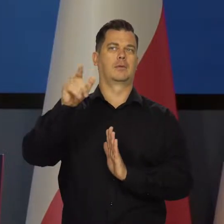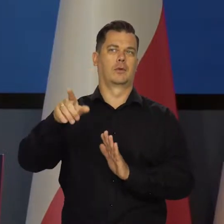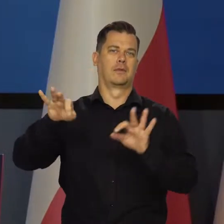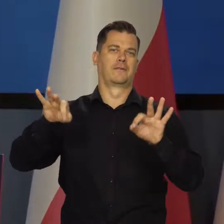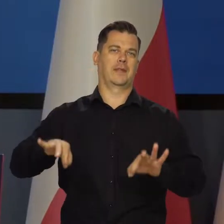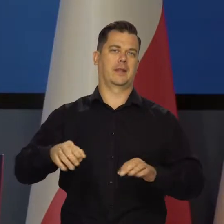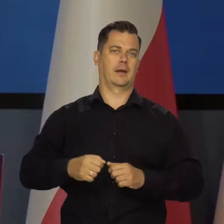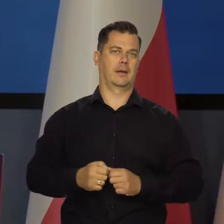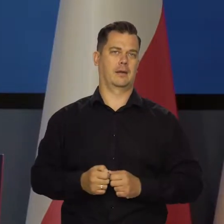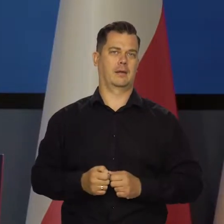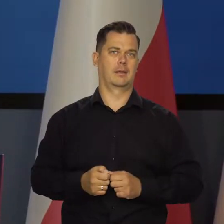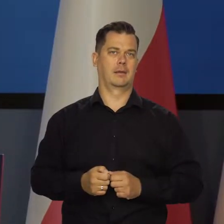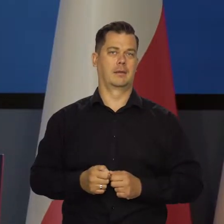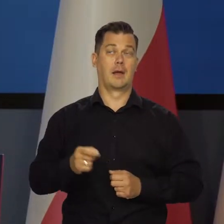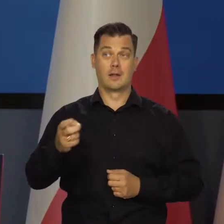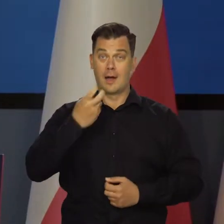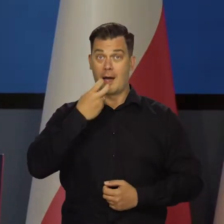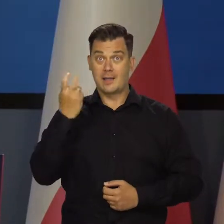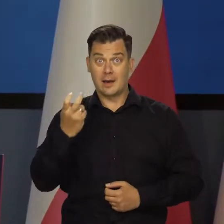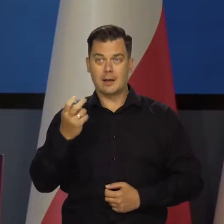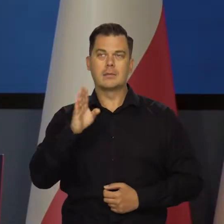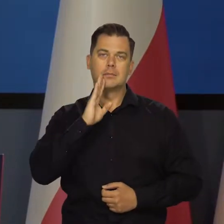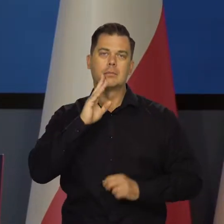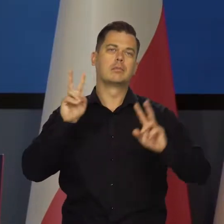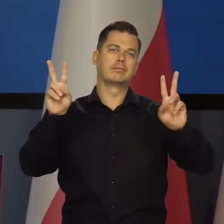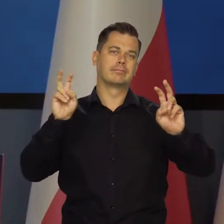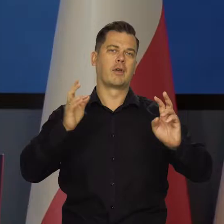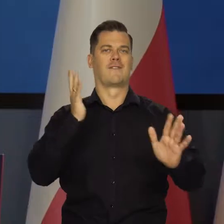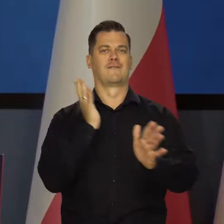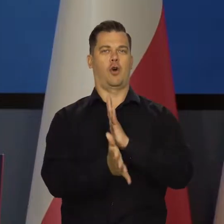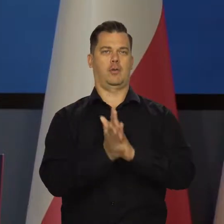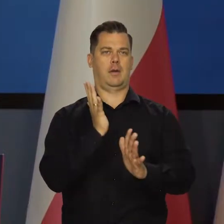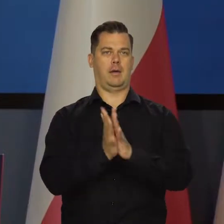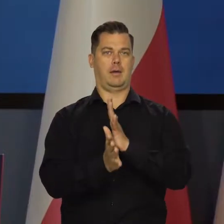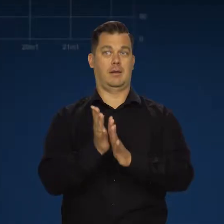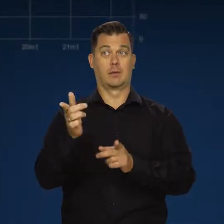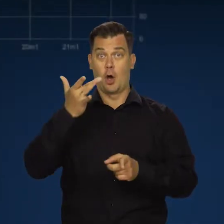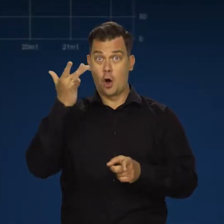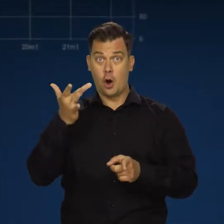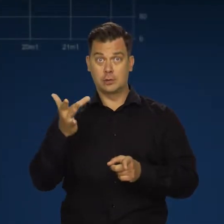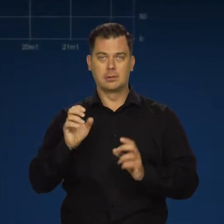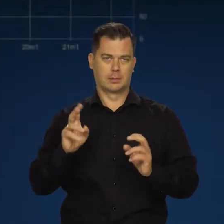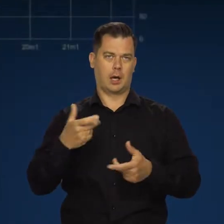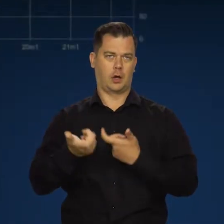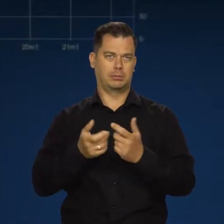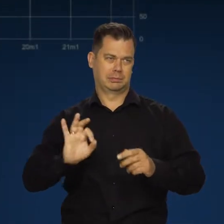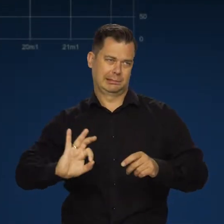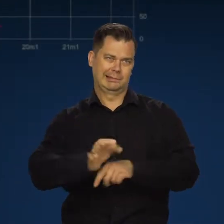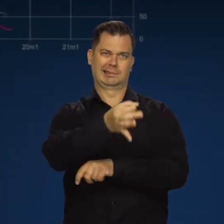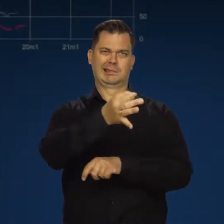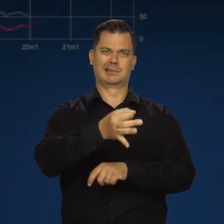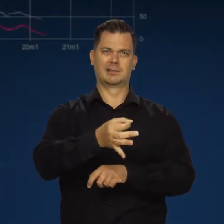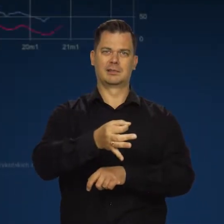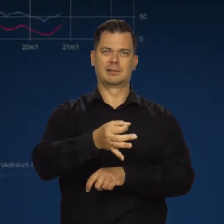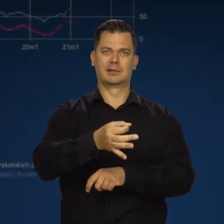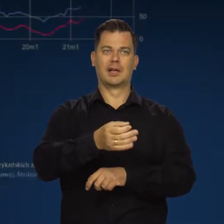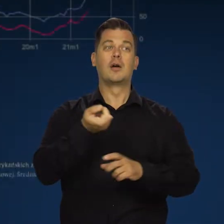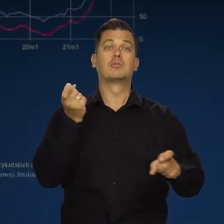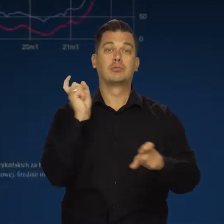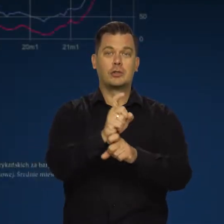Kryzys energetyczny jest narzędziem wojny prowadzonej przez Rosję przeciwko Europie.